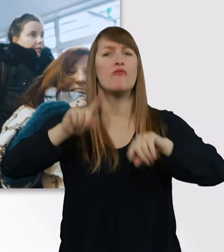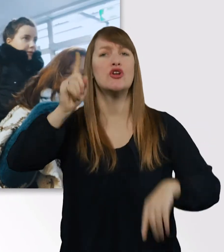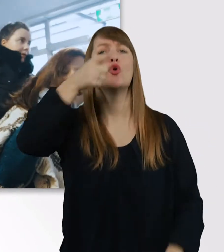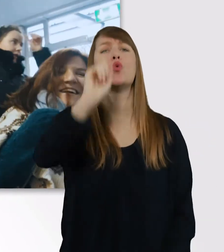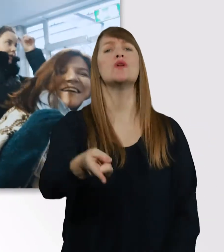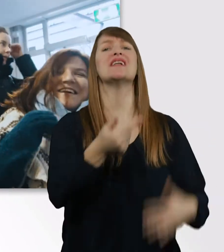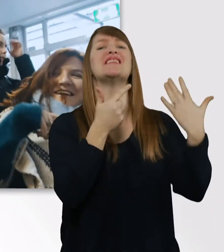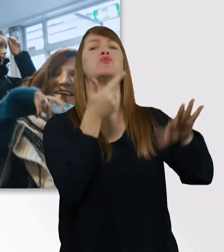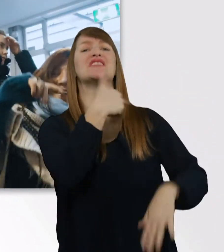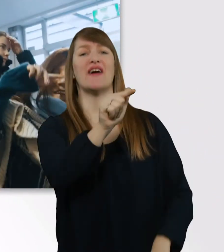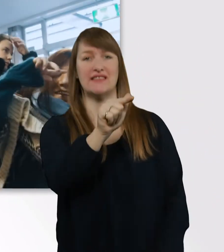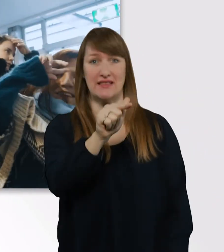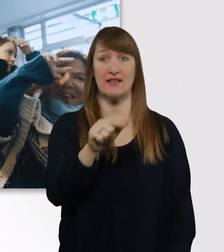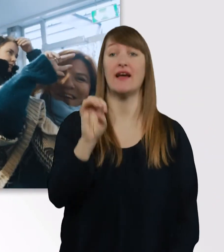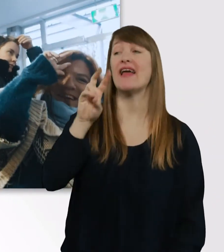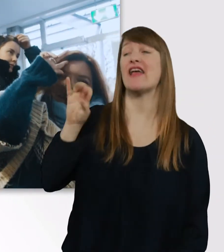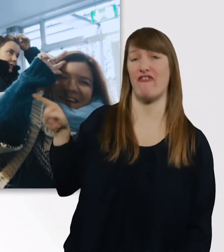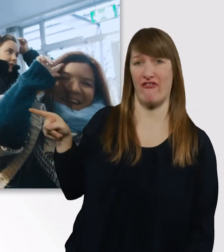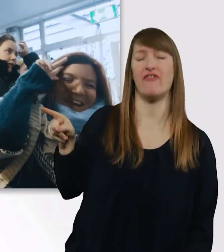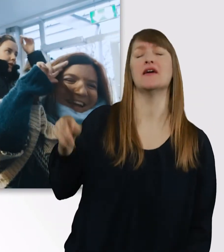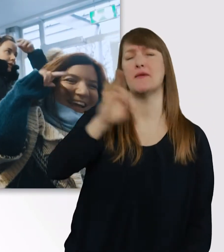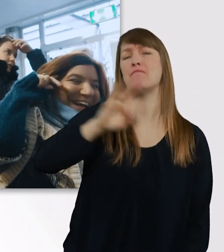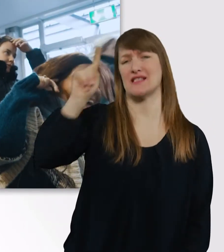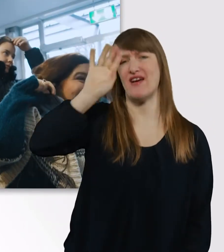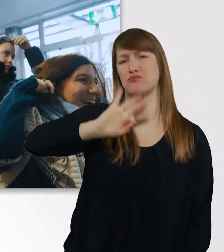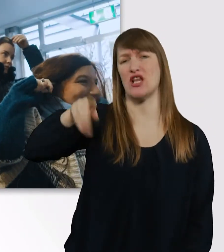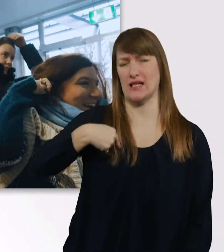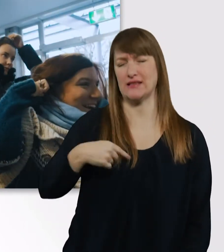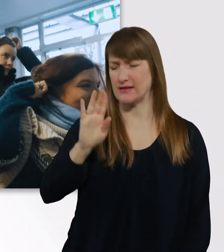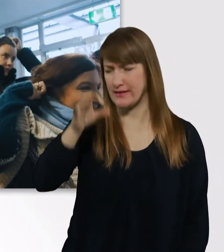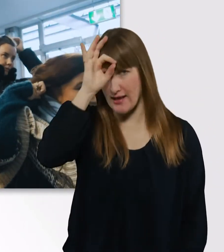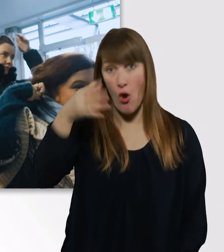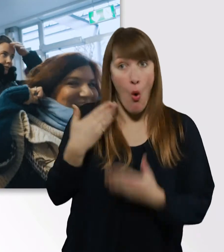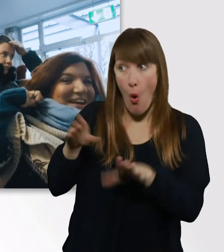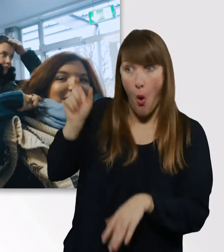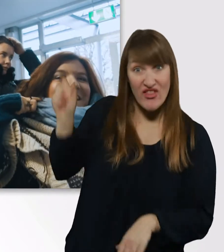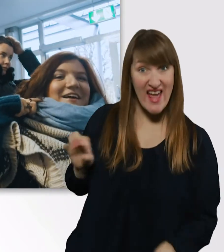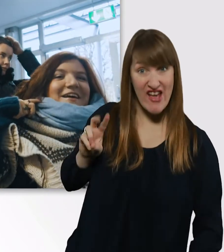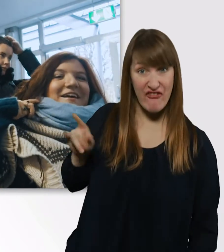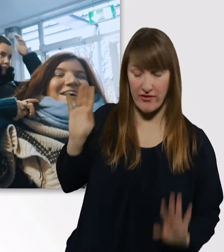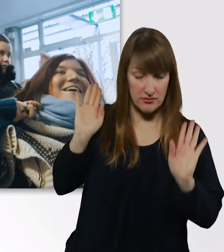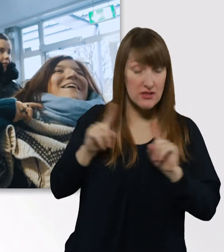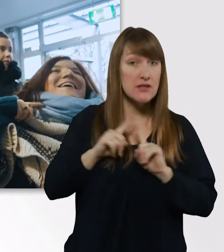Boah, die Eve, die weiß immer besser Bescheid als ich. Ohne Eve wäre ich gar nicht dazu fähig zu studieren.